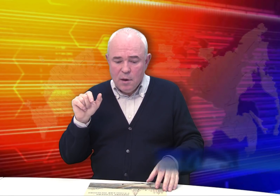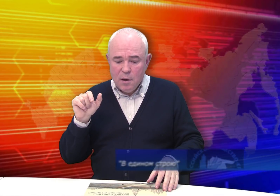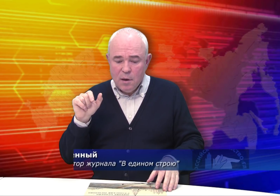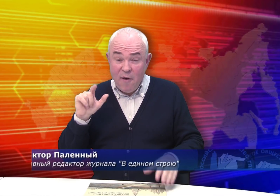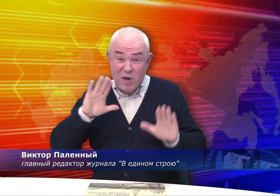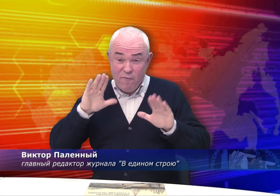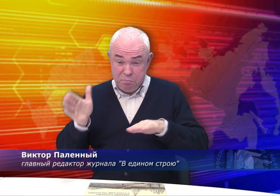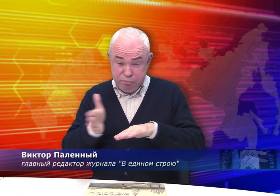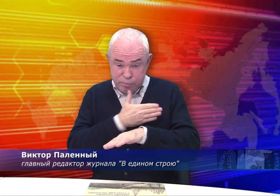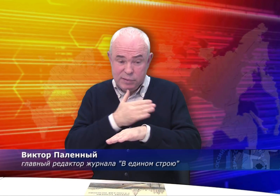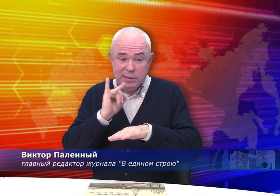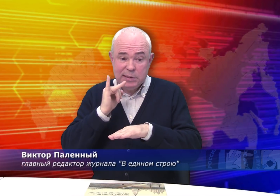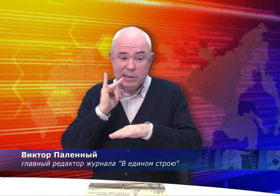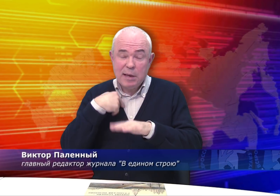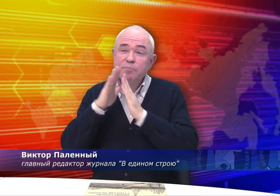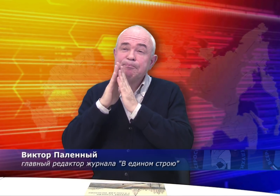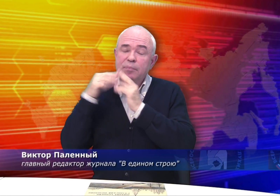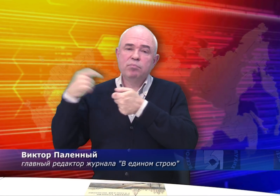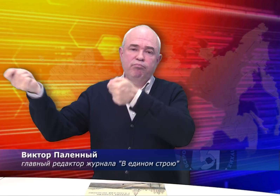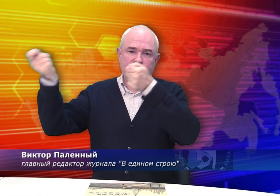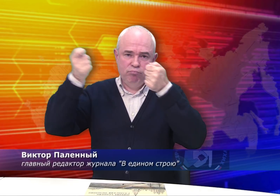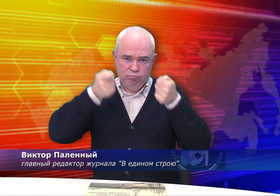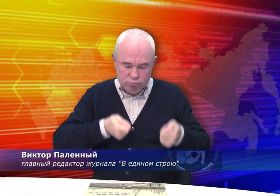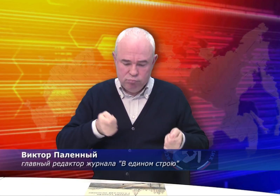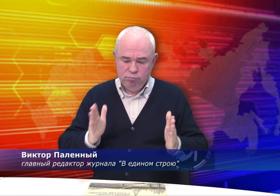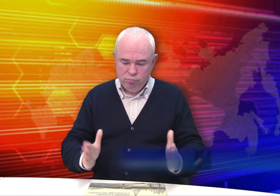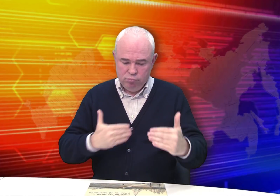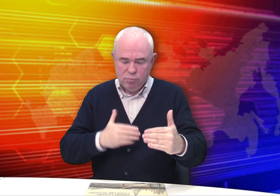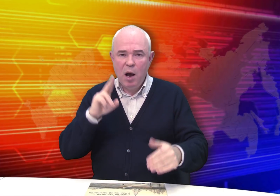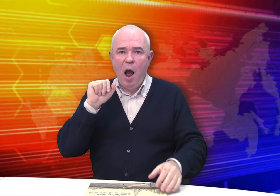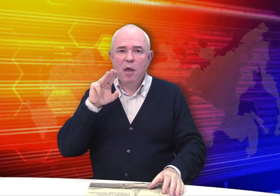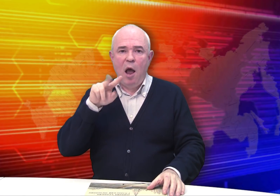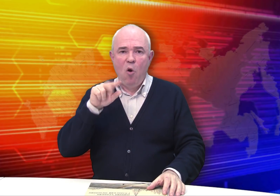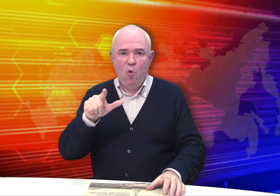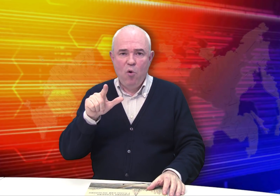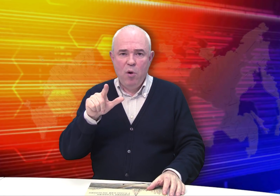Выставка прошла, я попросил привезти мне каталог.